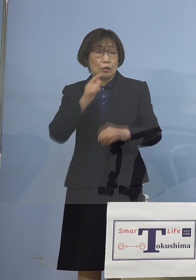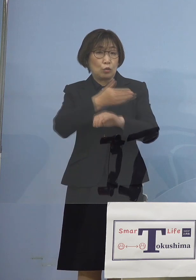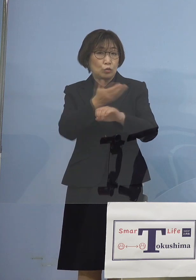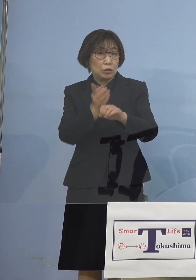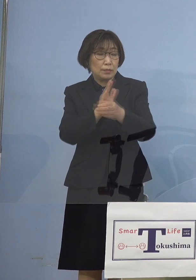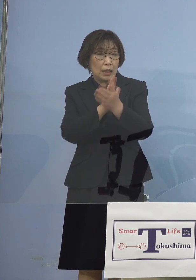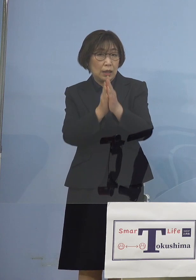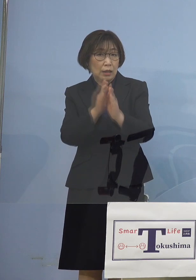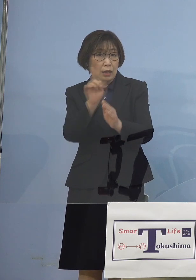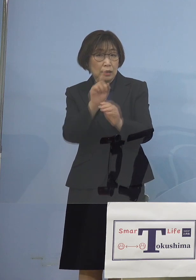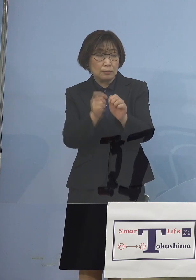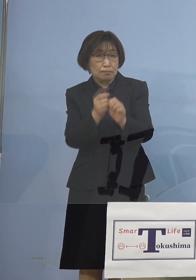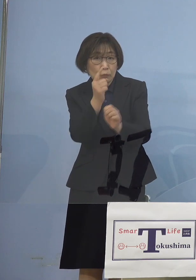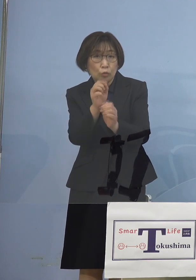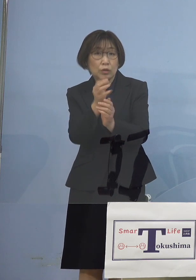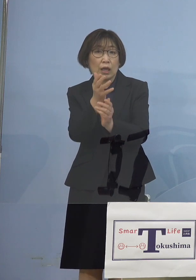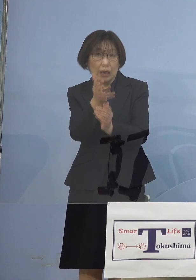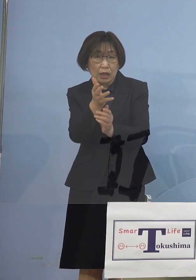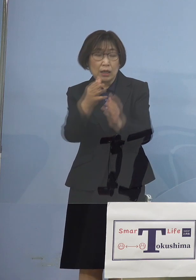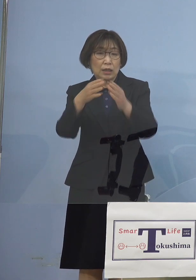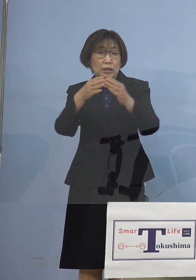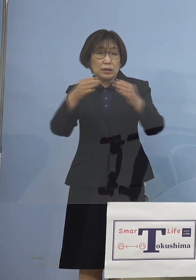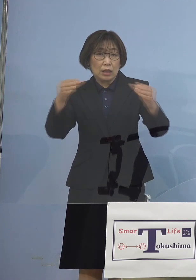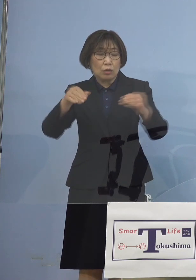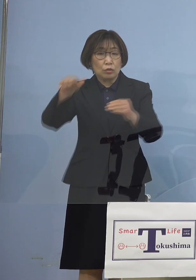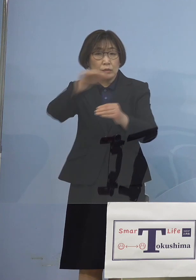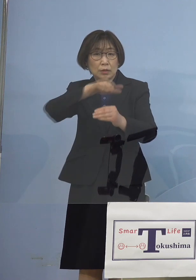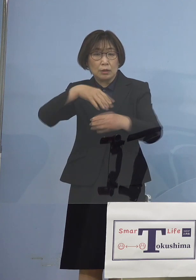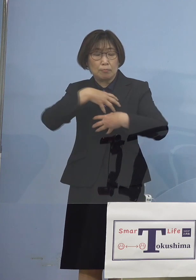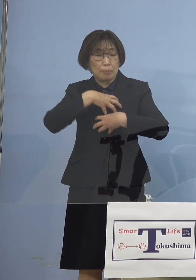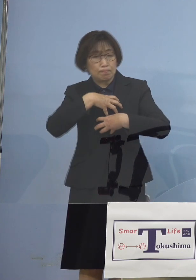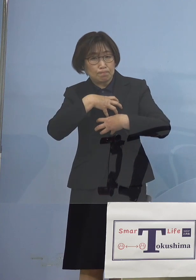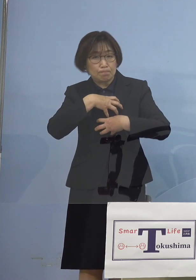全国の皆さん方も大変注視を いただいたところであります